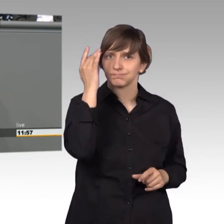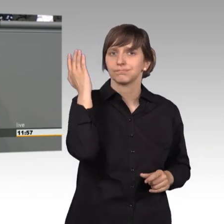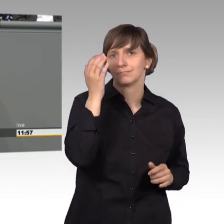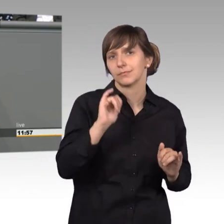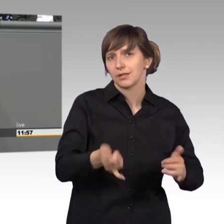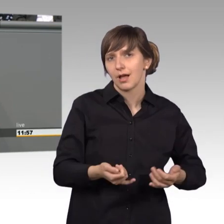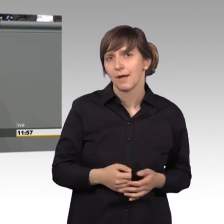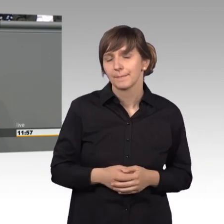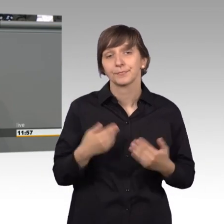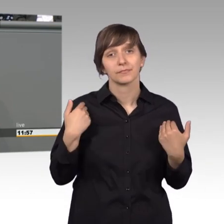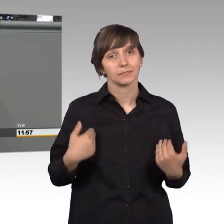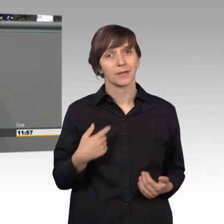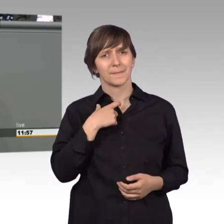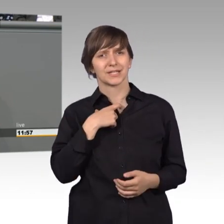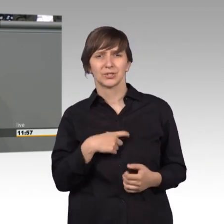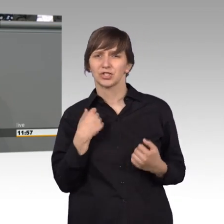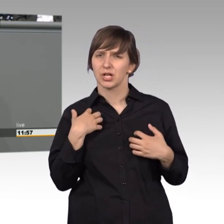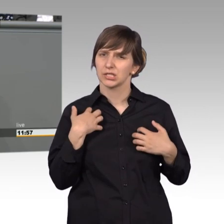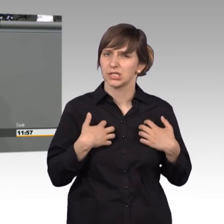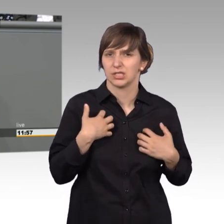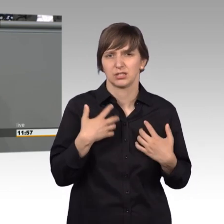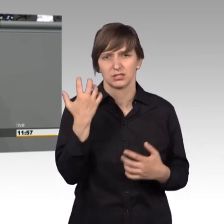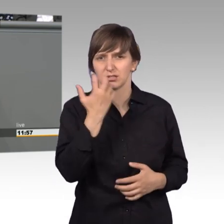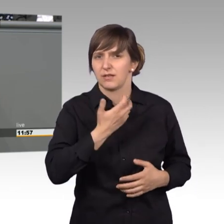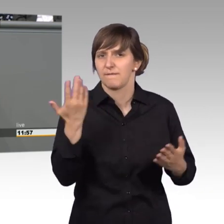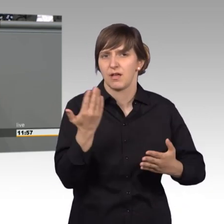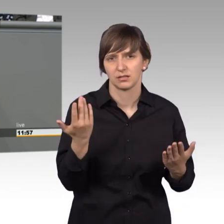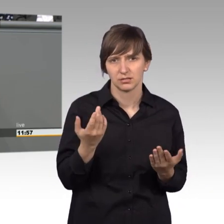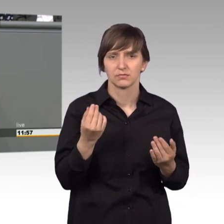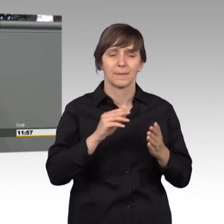persönlich sehr ärgert ist, dass wir nur etwa zwei drittel aller Petitionen